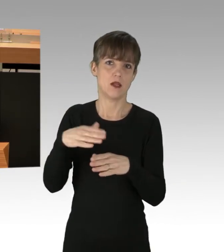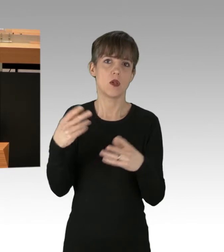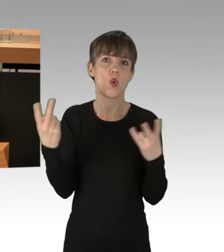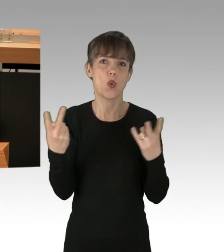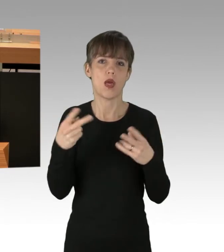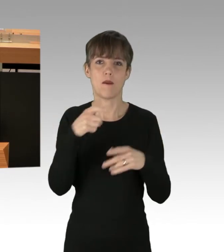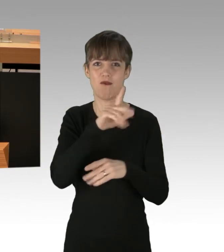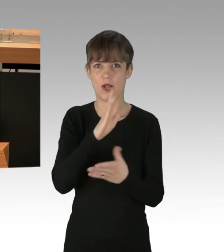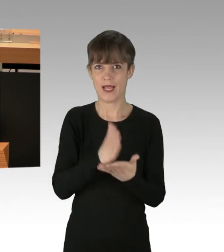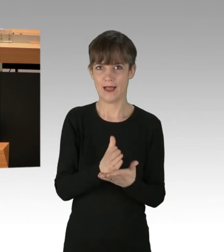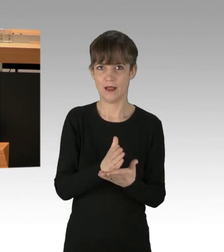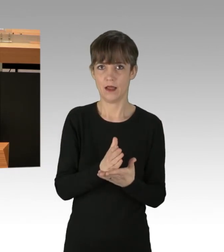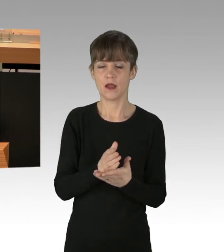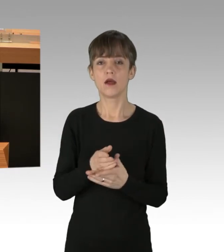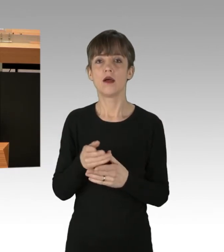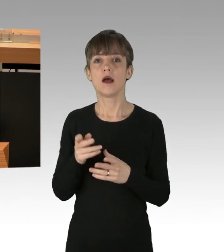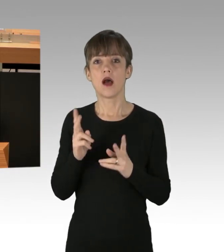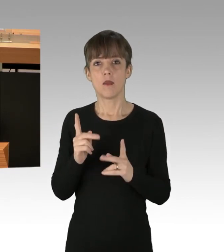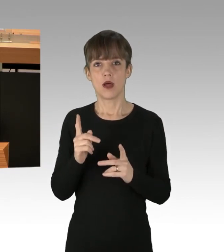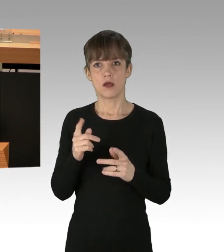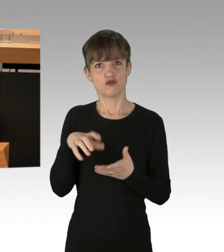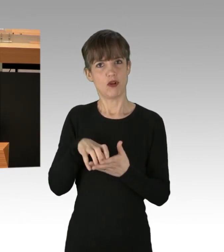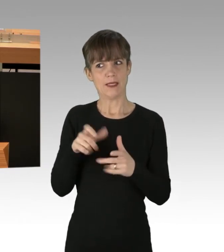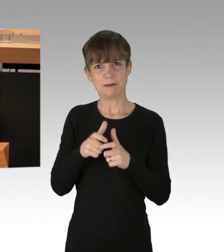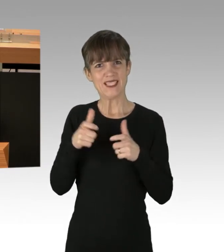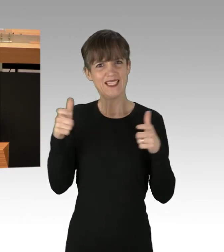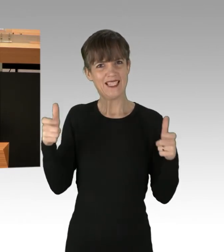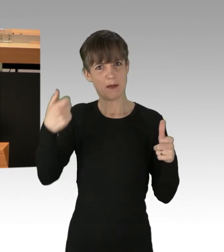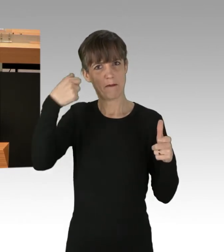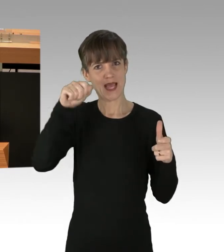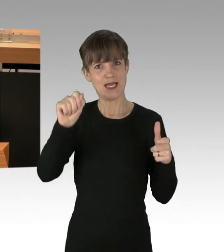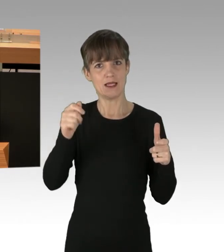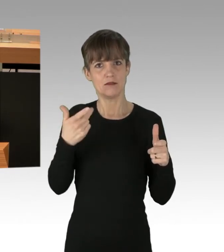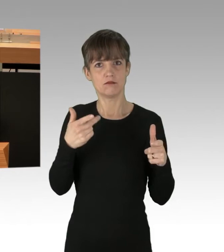Die normalen, notwendigen Abläufe einer so großen Stadt wie Berlin werden dadurch nicht nachhaltig gestört.